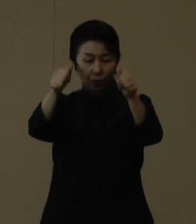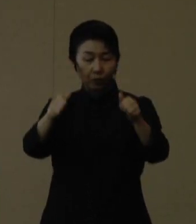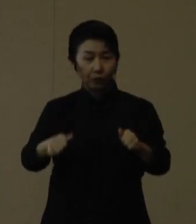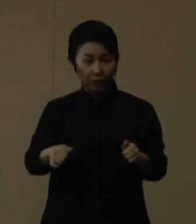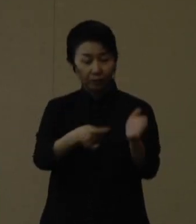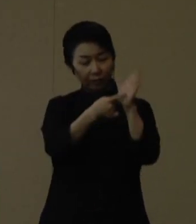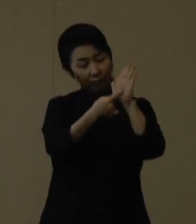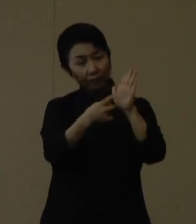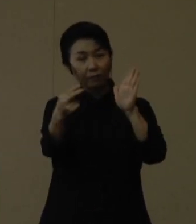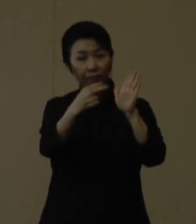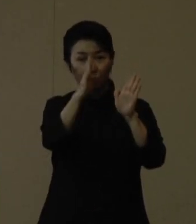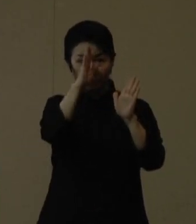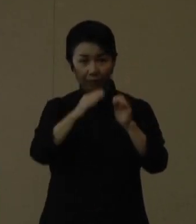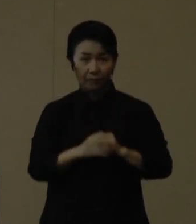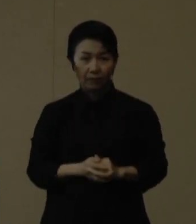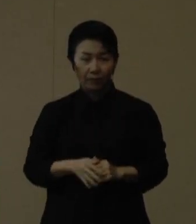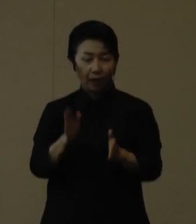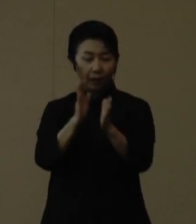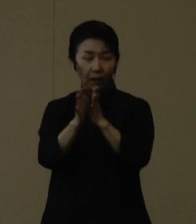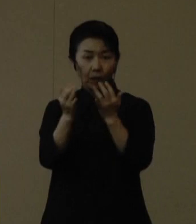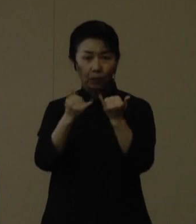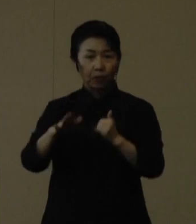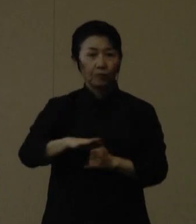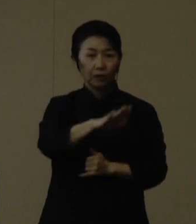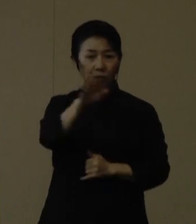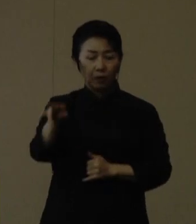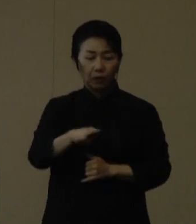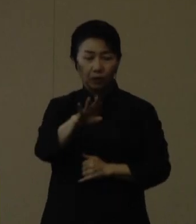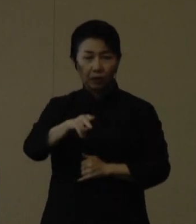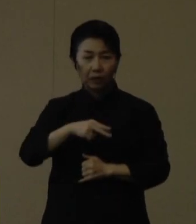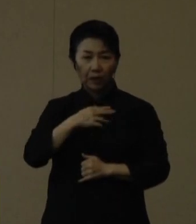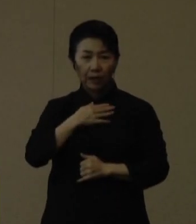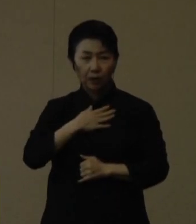県民の皆さまのご理解とご協力をよろしくお願いいたします